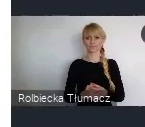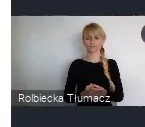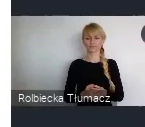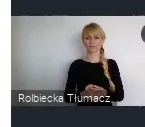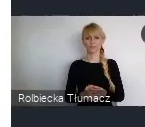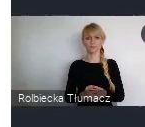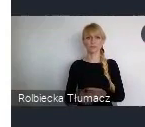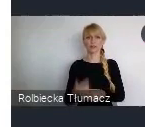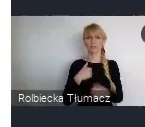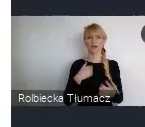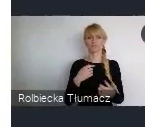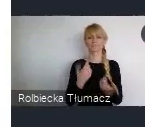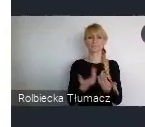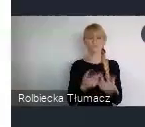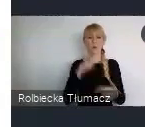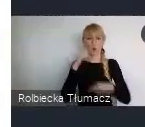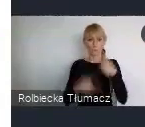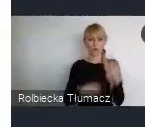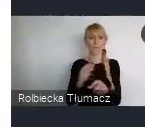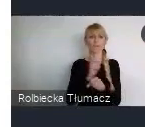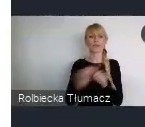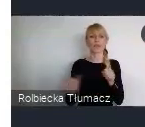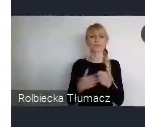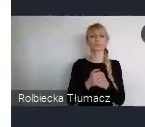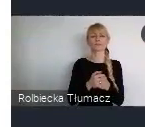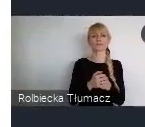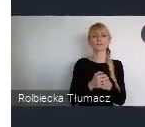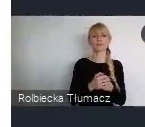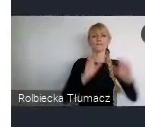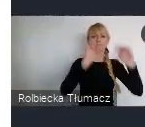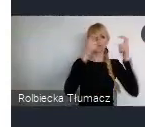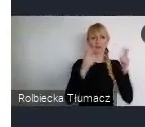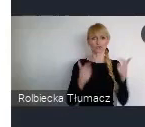Wydarzenia sieciujące, czyli właśnie ten Networking event.